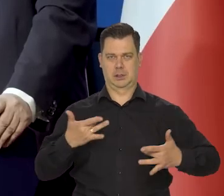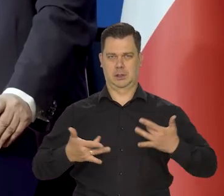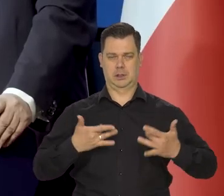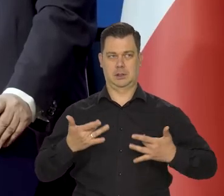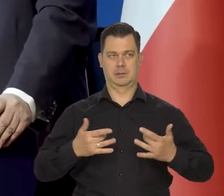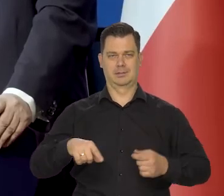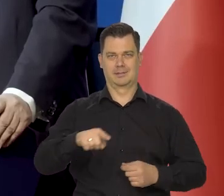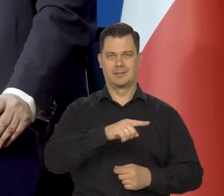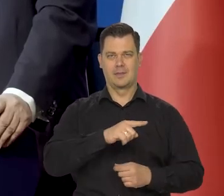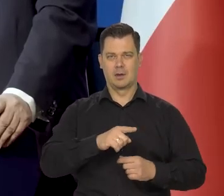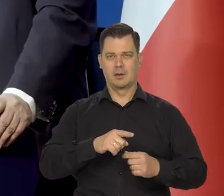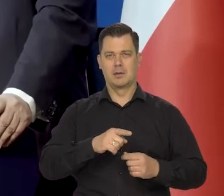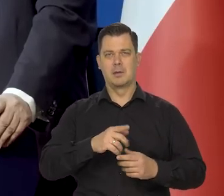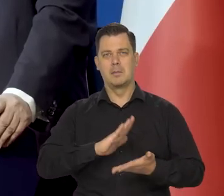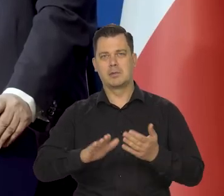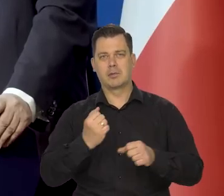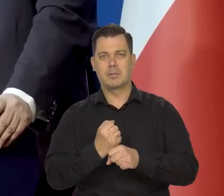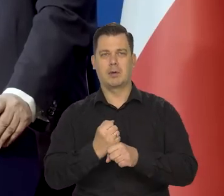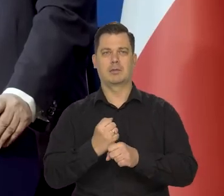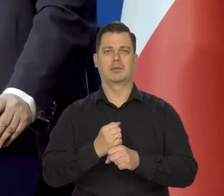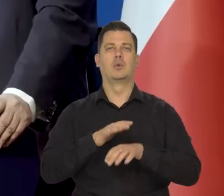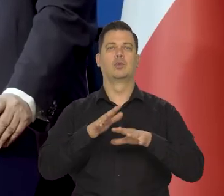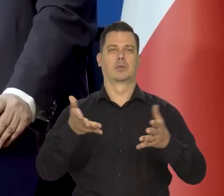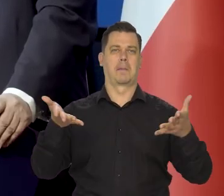żeby nie spowodować dużego bezrobocia i masowej fali bankructwa.